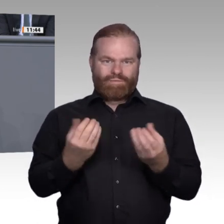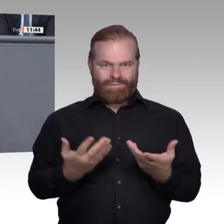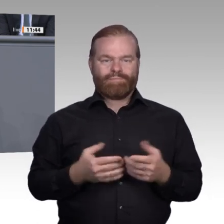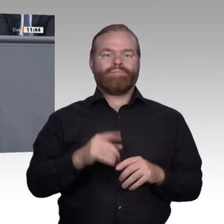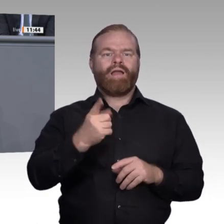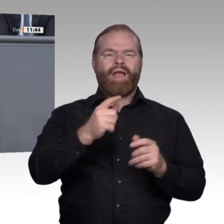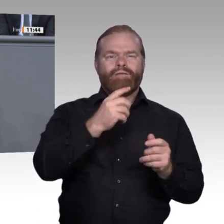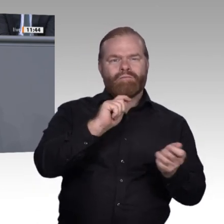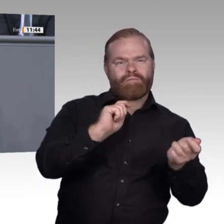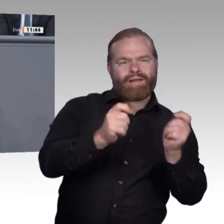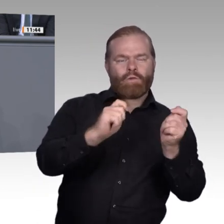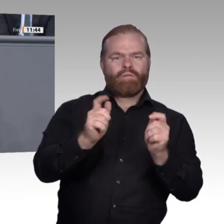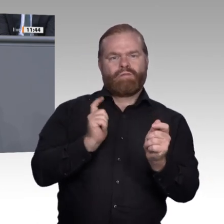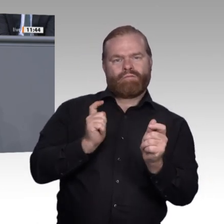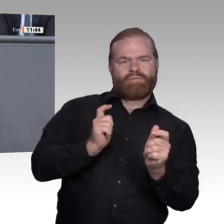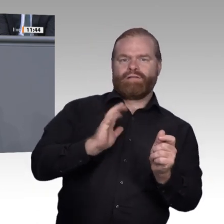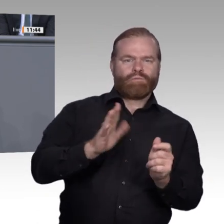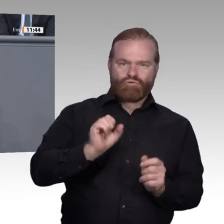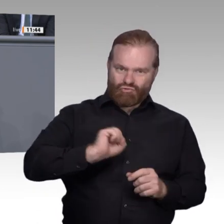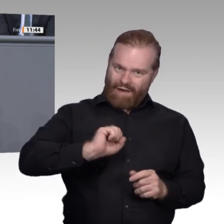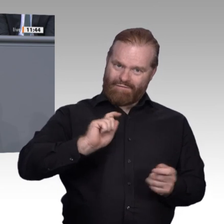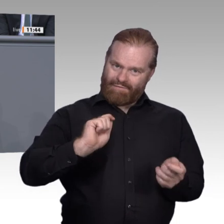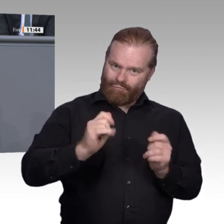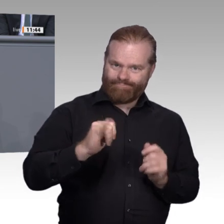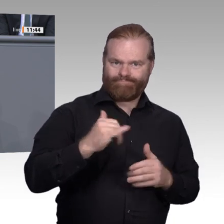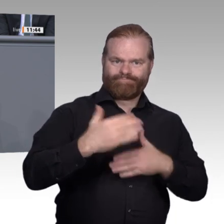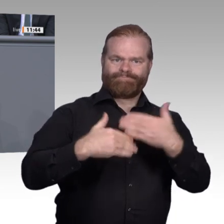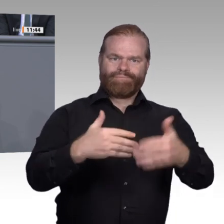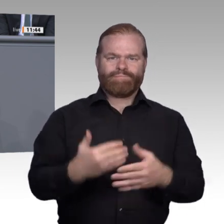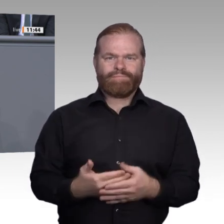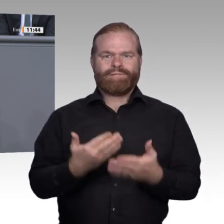Domainkompetenz in Bezug auf Daten und Informationen analog zu der im Zuge der Kompetenzorientierung